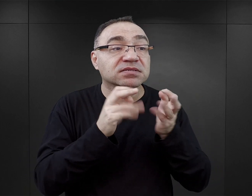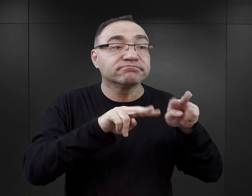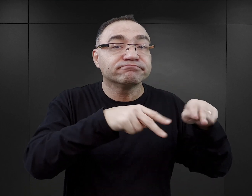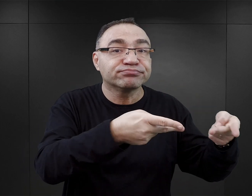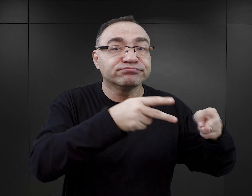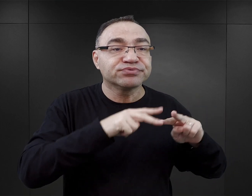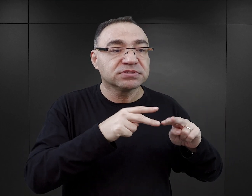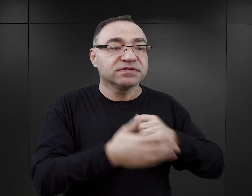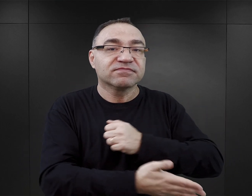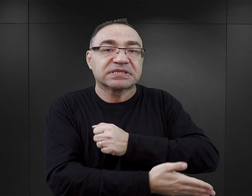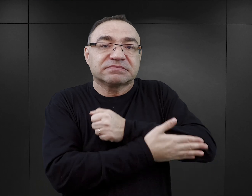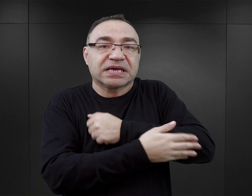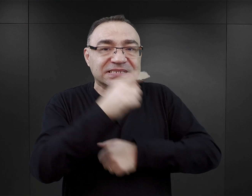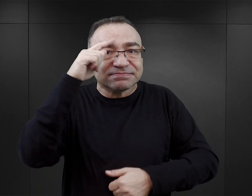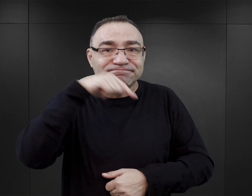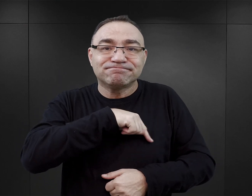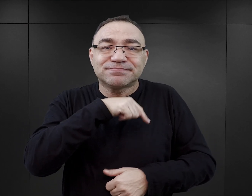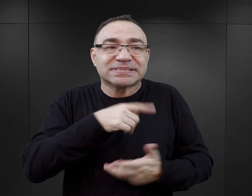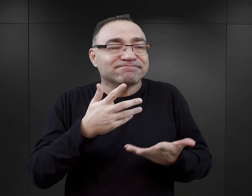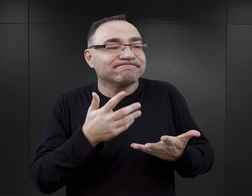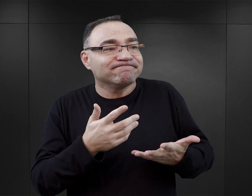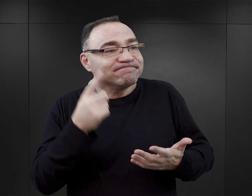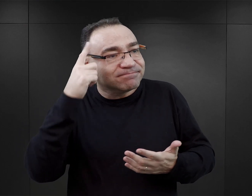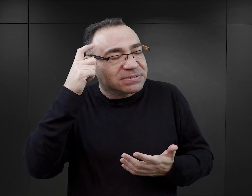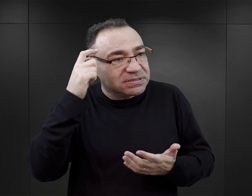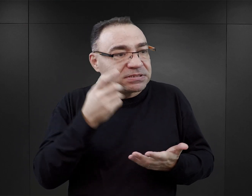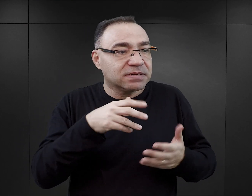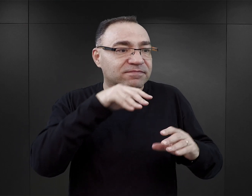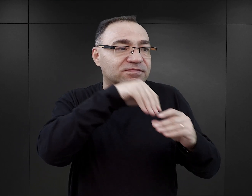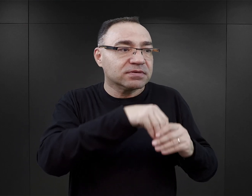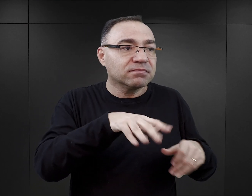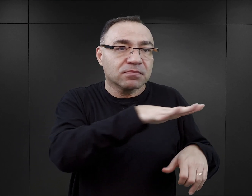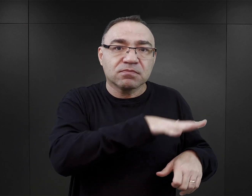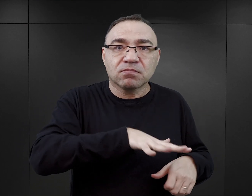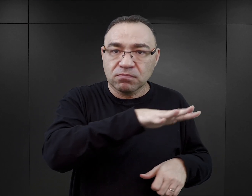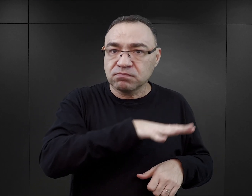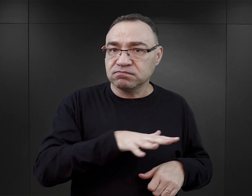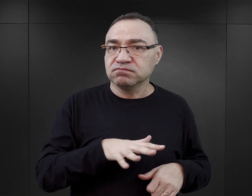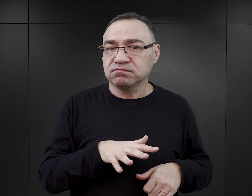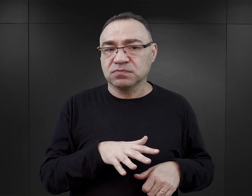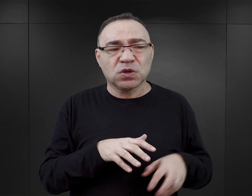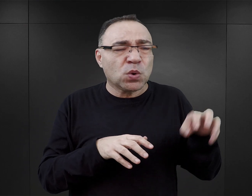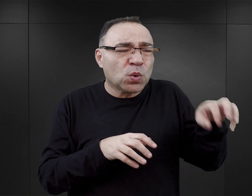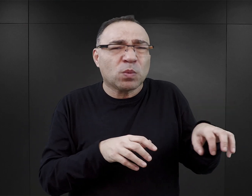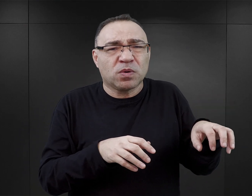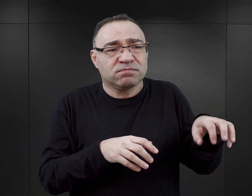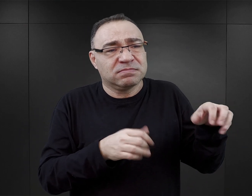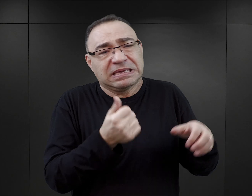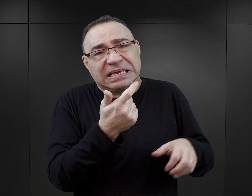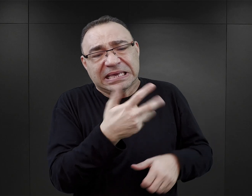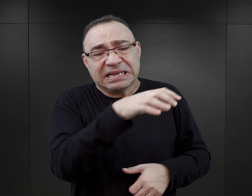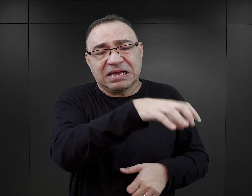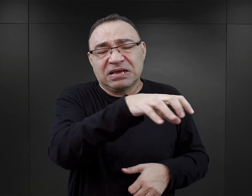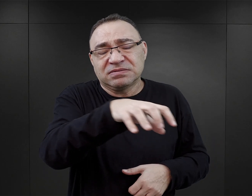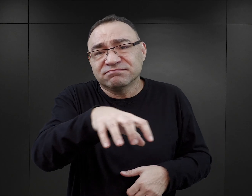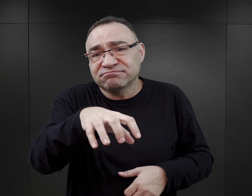o wsparcie psychiczne, po prostu o bycie częścią tej społeczności. To były najczęściej niewielkie grupy więźniarskie,